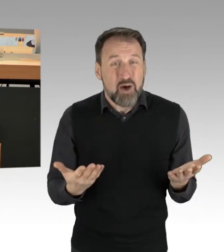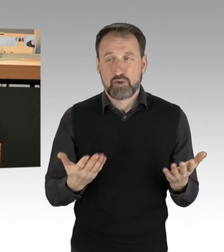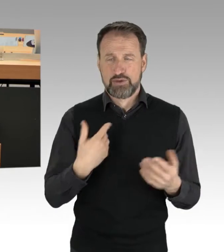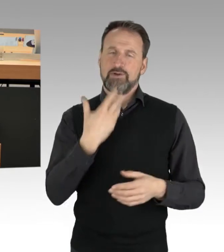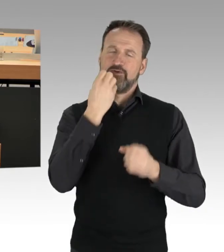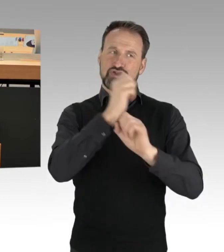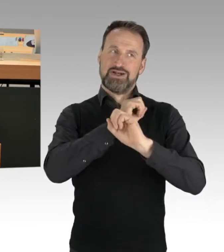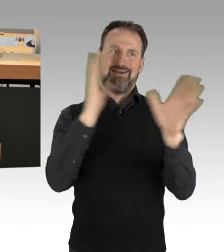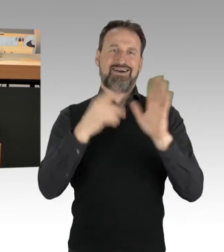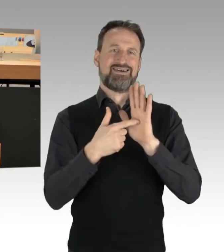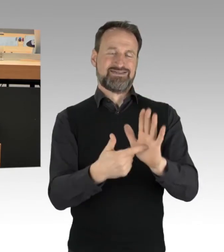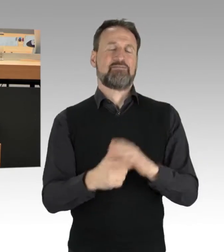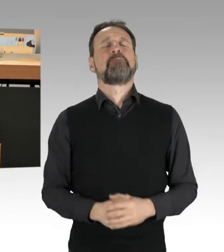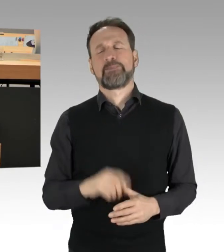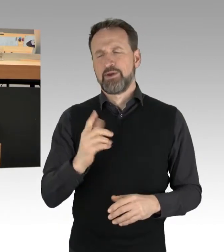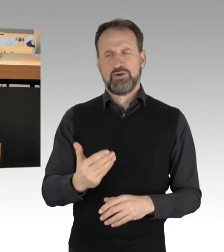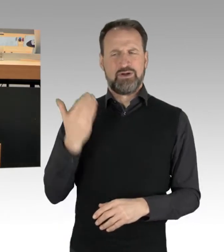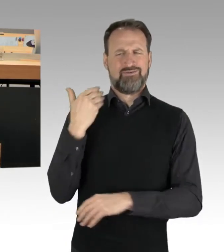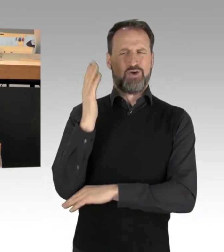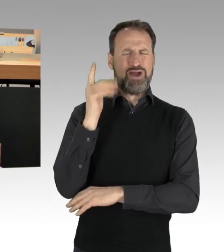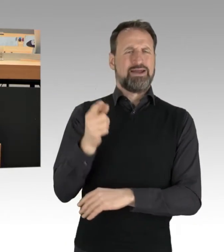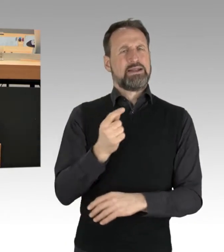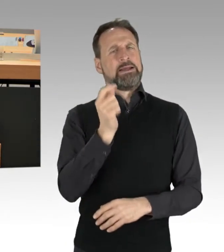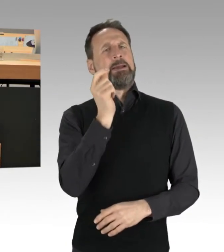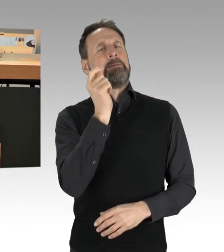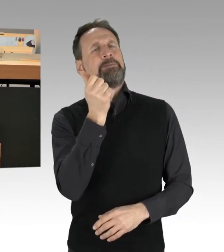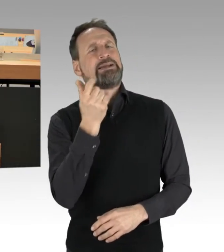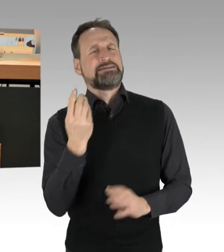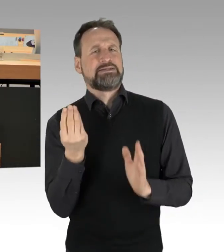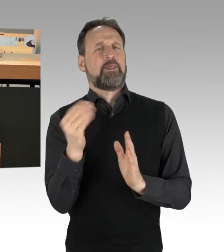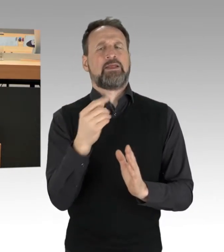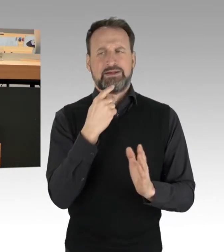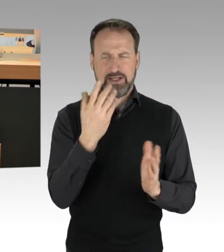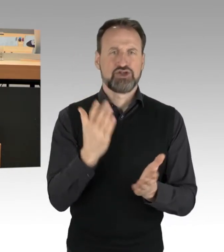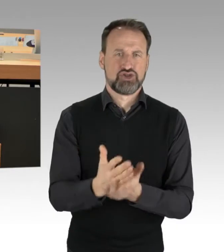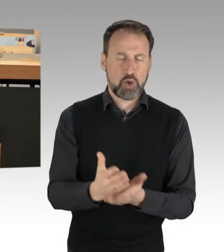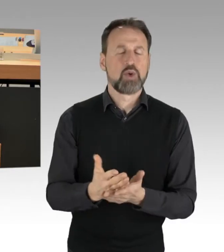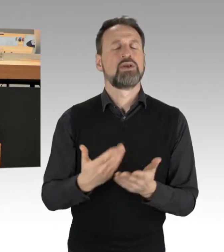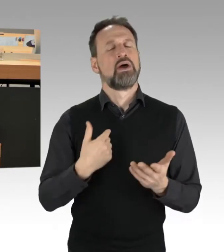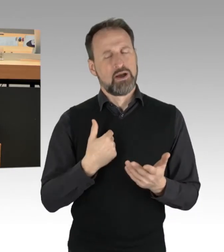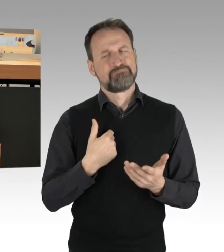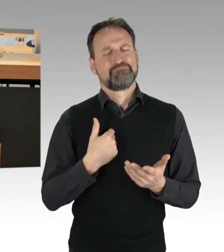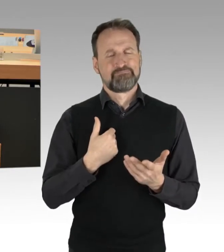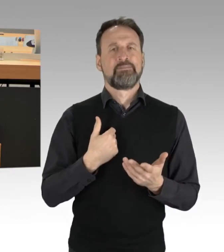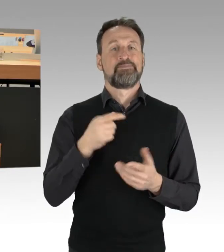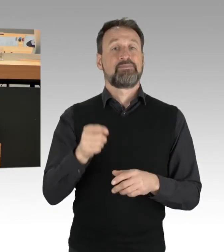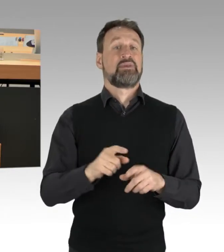das klang jedenfalls bei dem Vorredner etwas an, spielt das Thema der anderen Verkehrsteilnehmer,